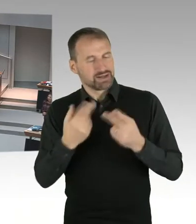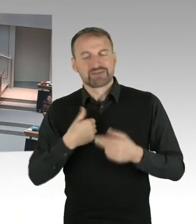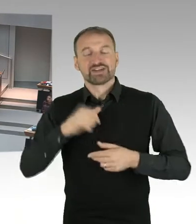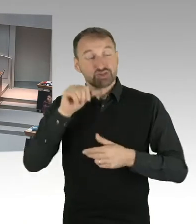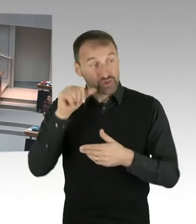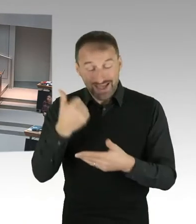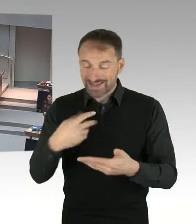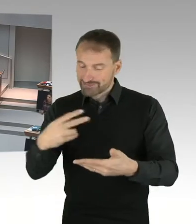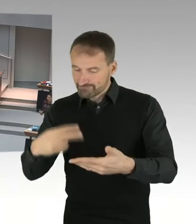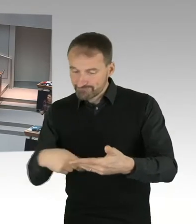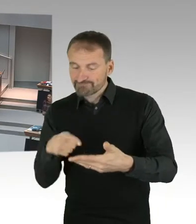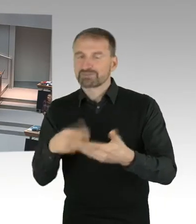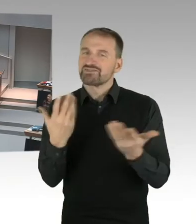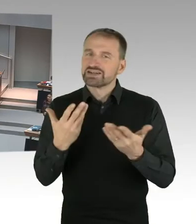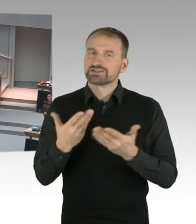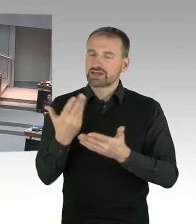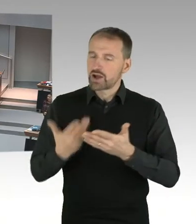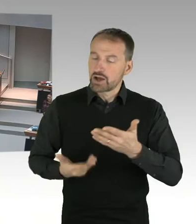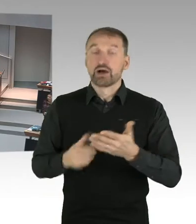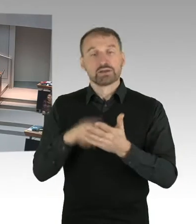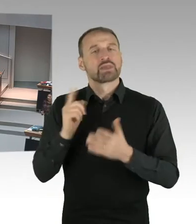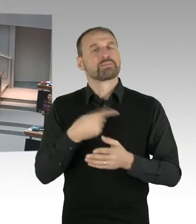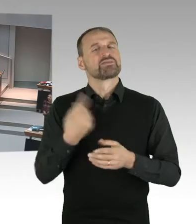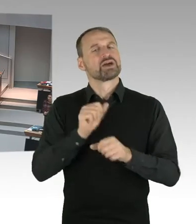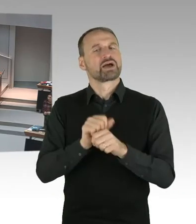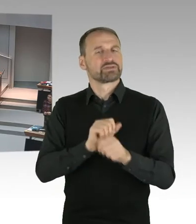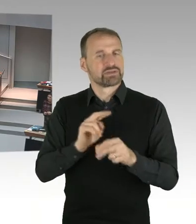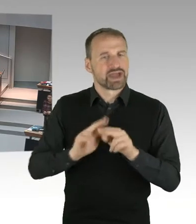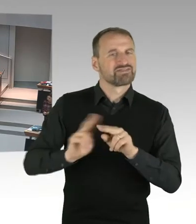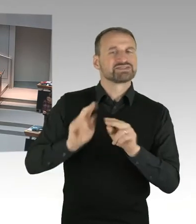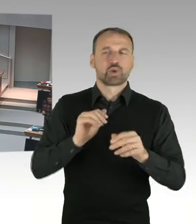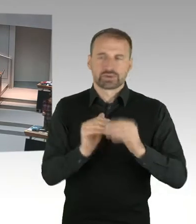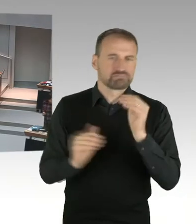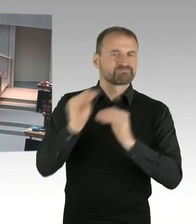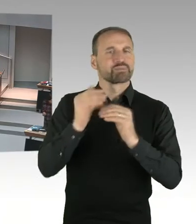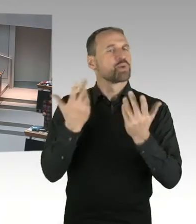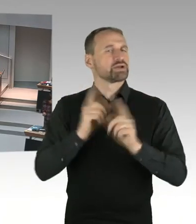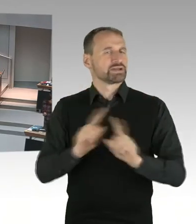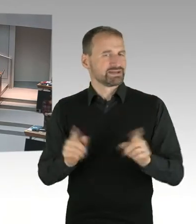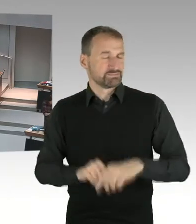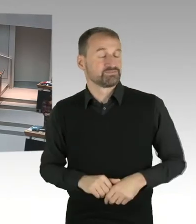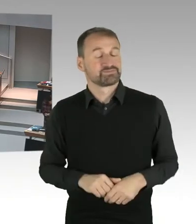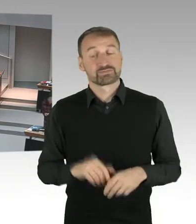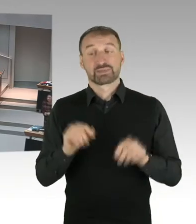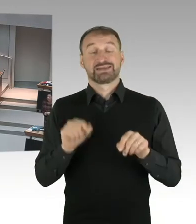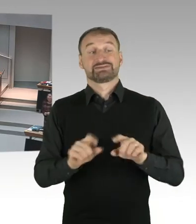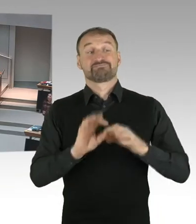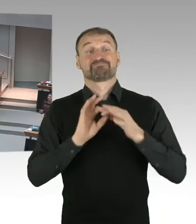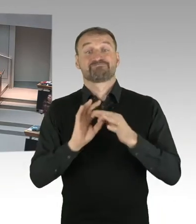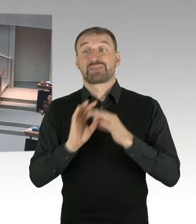der Justizsenator hatte ja einen Facebook Kommentar abgesetzt, was ich so in der Form als Senatorin nicht getan hätte.